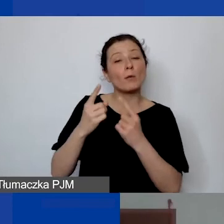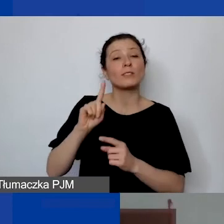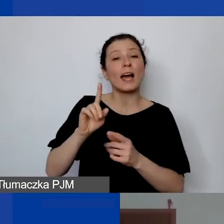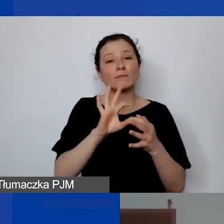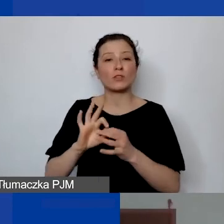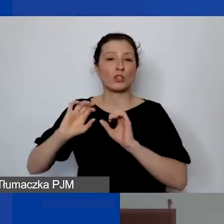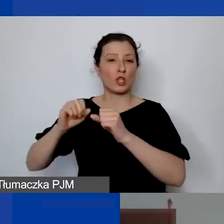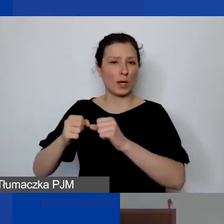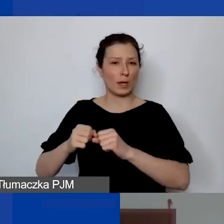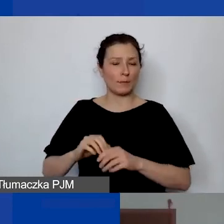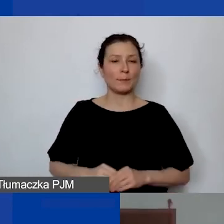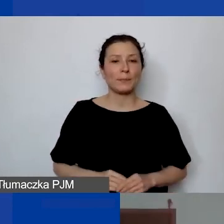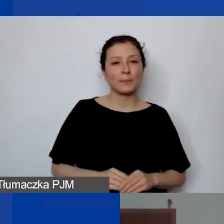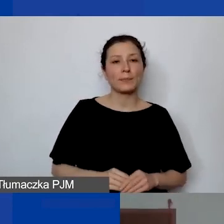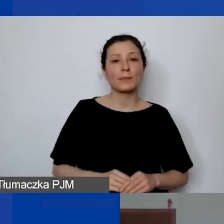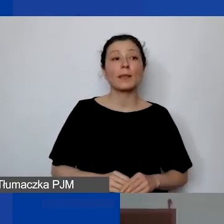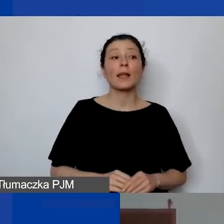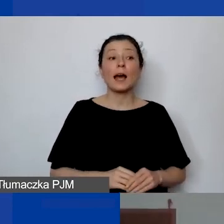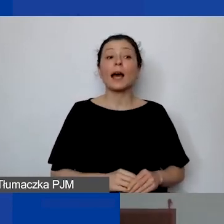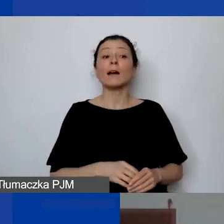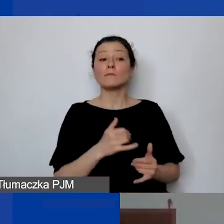Natomiast jeżeli to będzie ktoś, to stale dba o to,